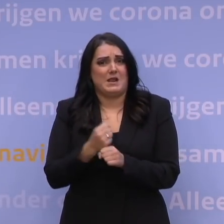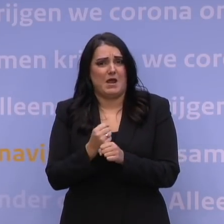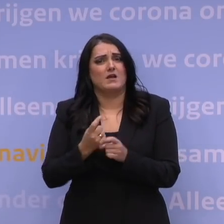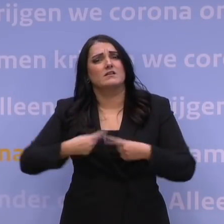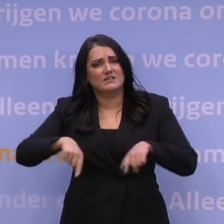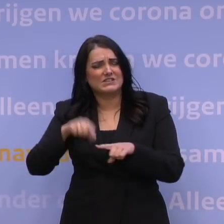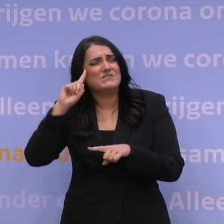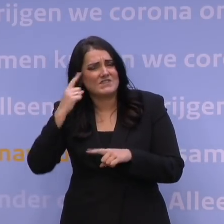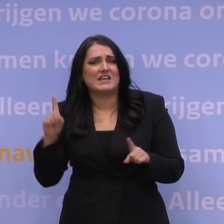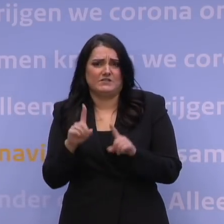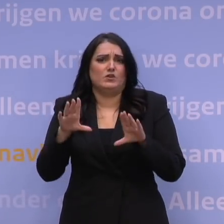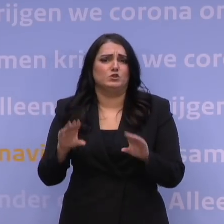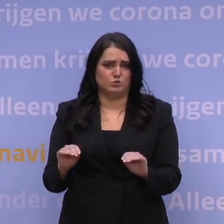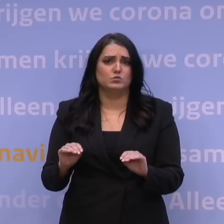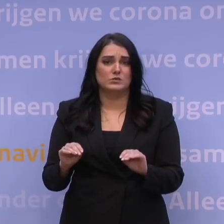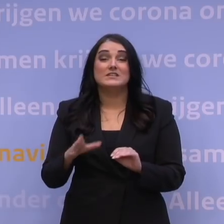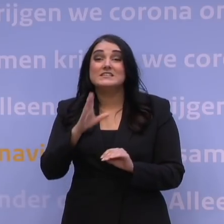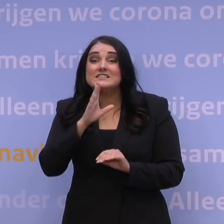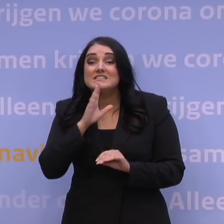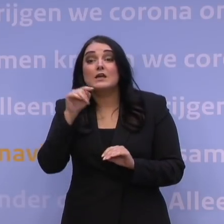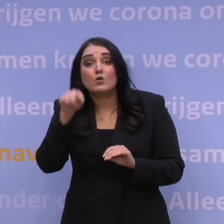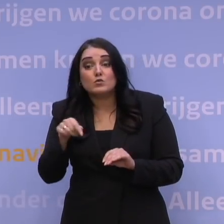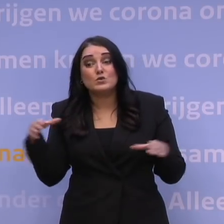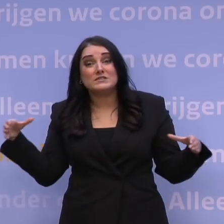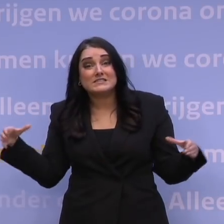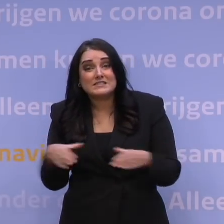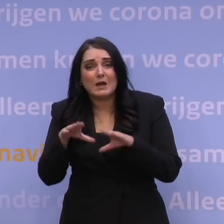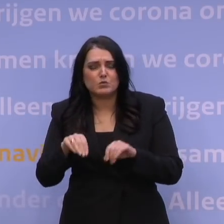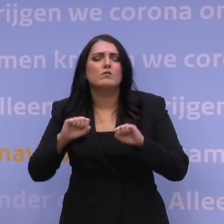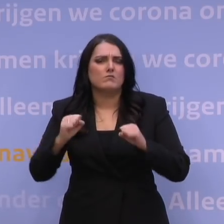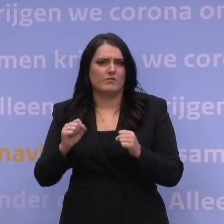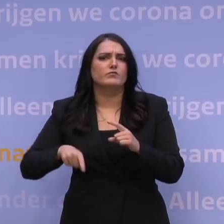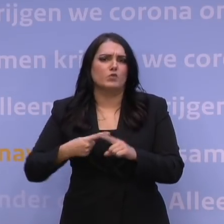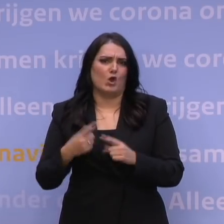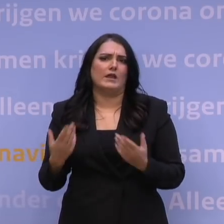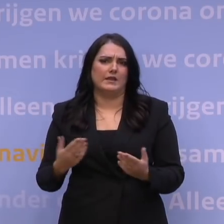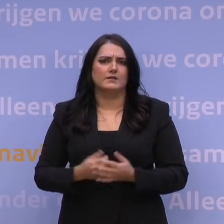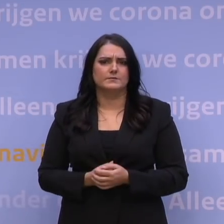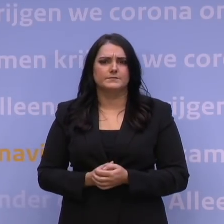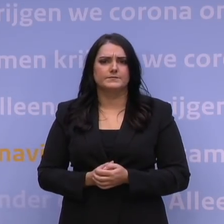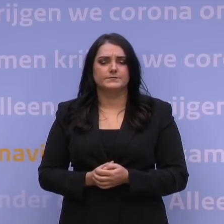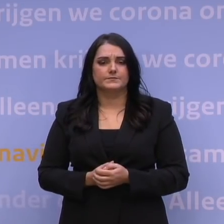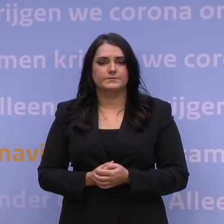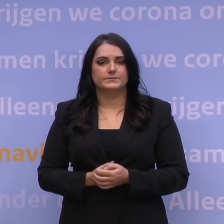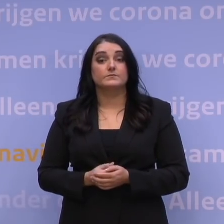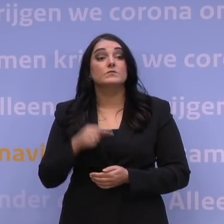We kunnen dit. Als we het ook nu weer samen doen. Dan gaan we nu over naar de vragen